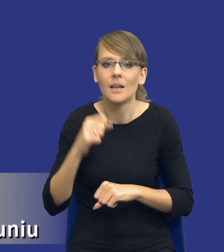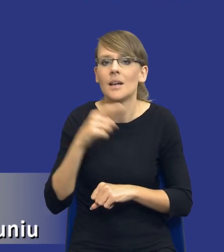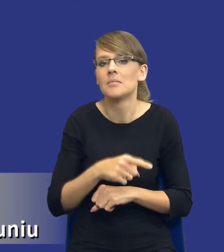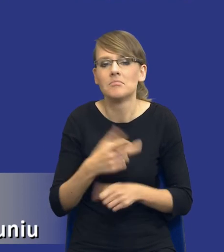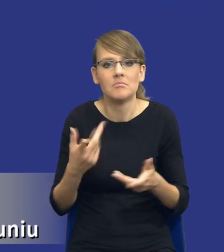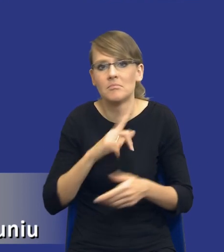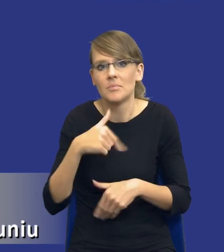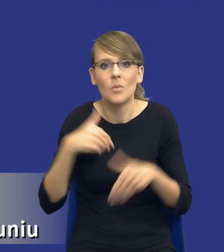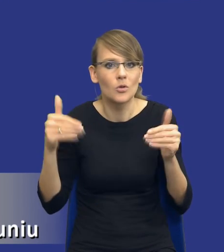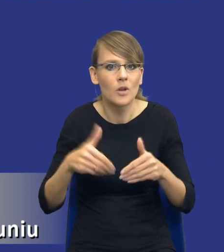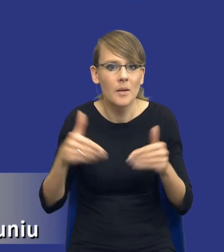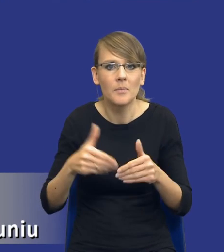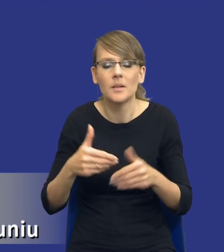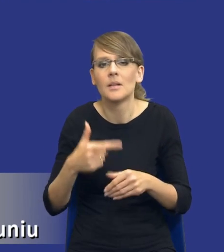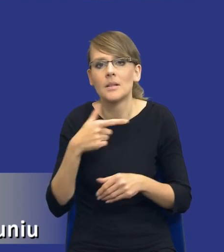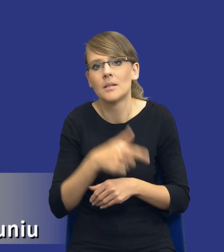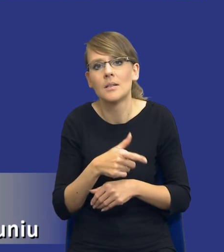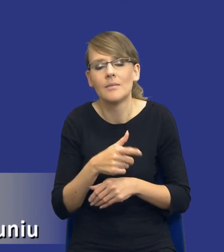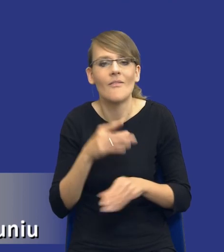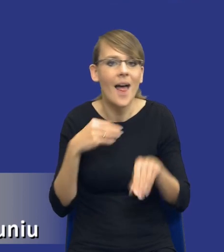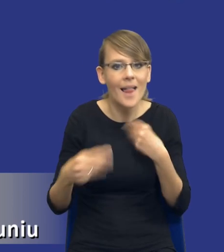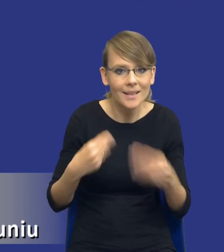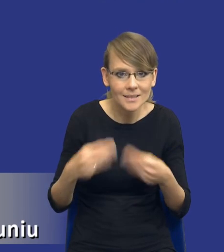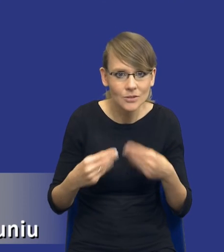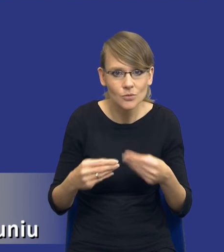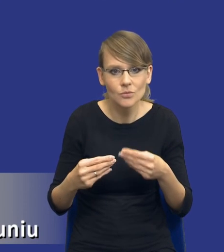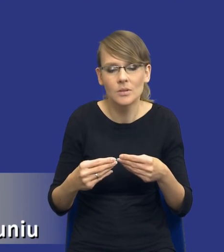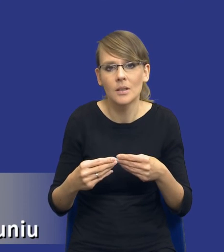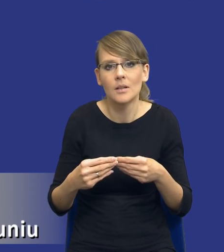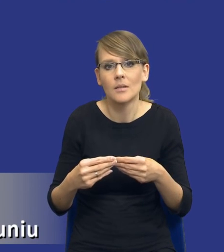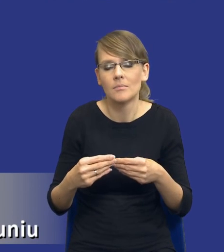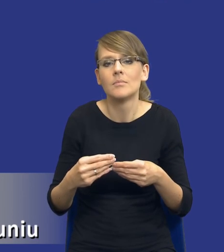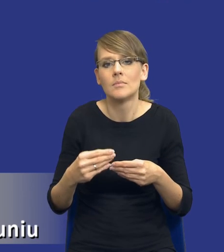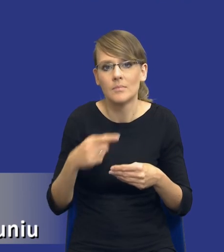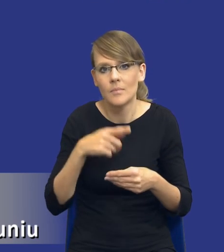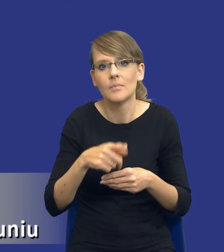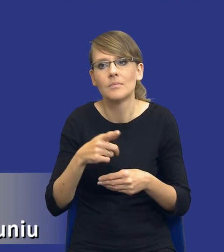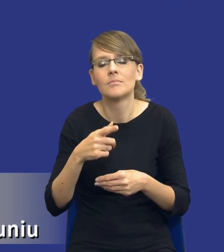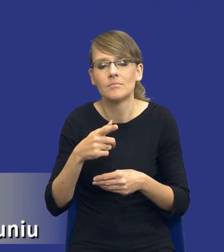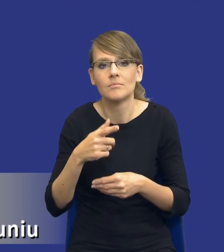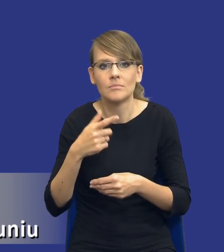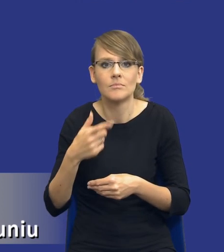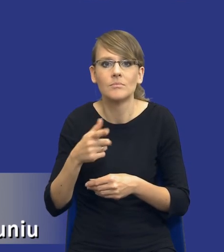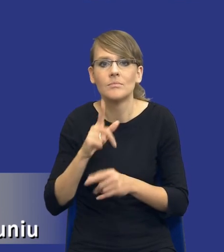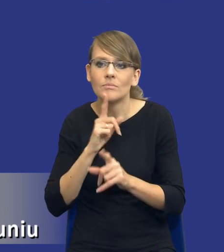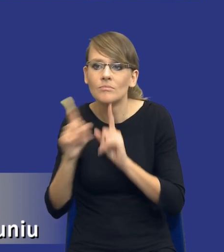sposób bardziej spolonizowany, ale jednak elastyczny poprowadzić właśnie rozmowy z samymi